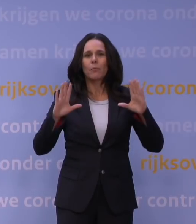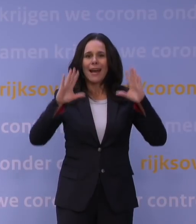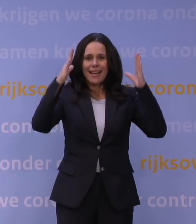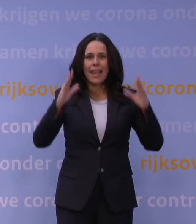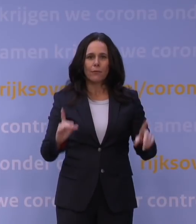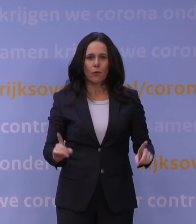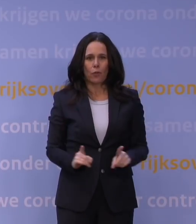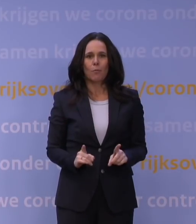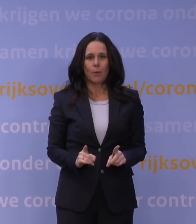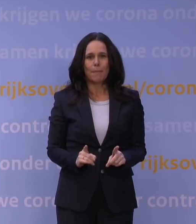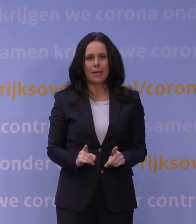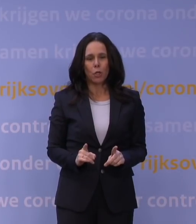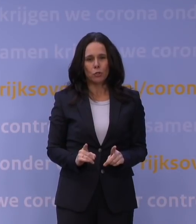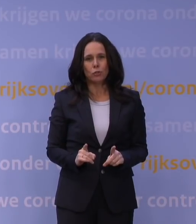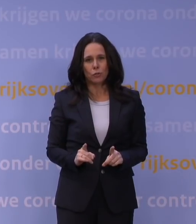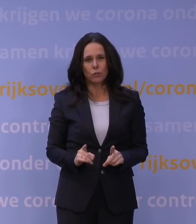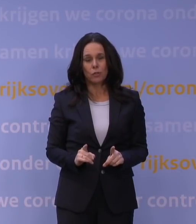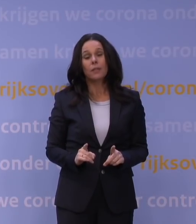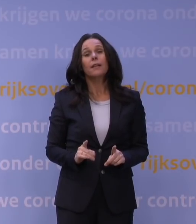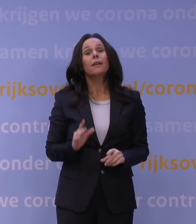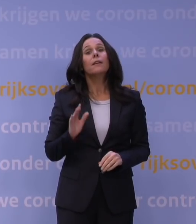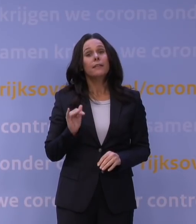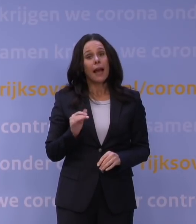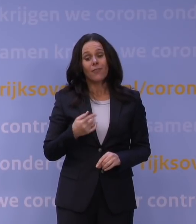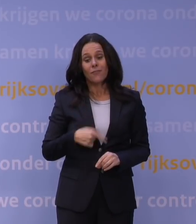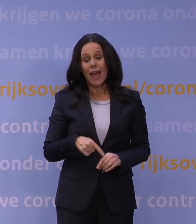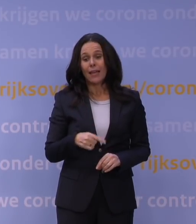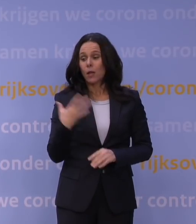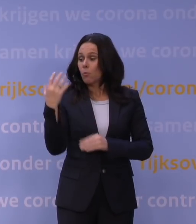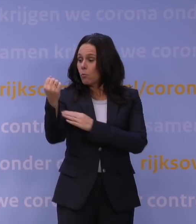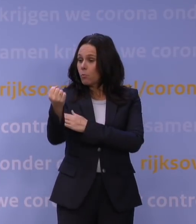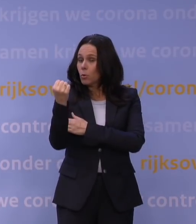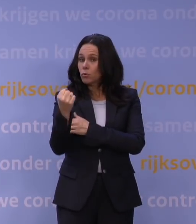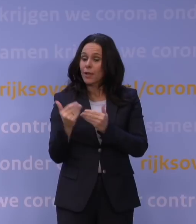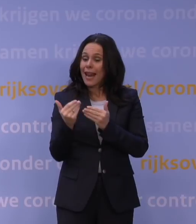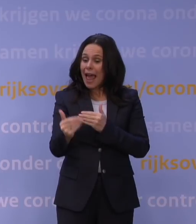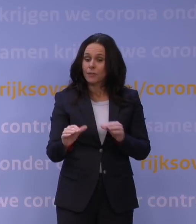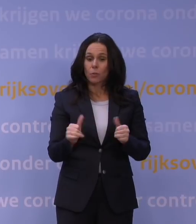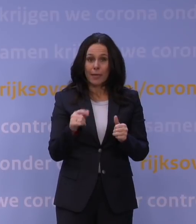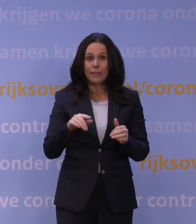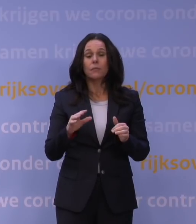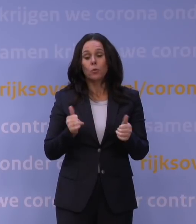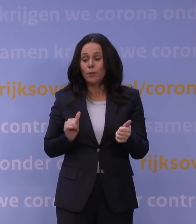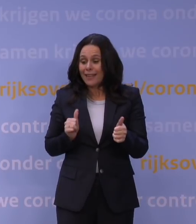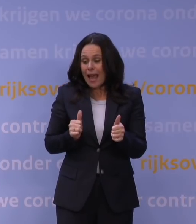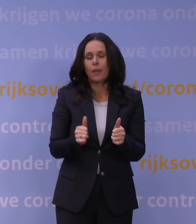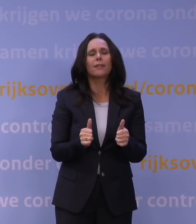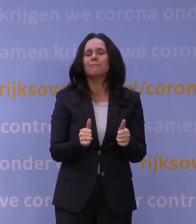Dus ja, wij zijn later begonnen met boosteren en we zijn nog niet zo ver als die anderen, we halen dat nu in. Maar het is niet zo dat die andere landen